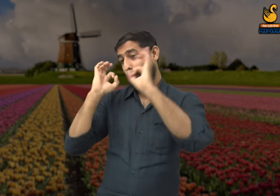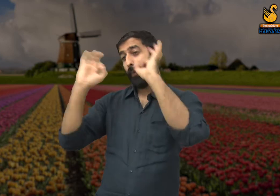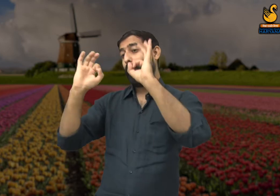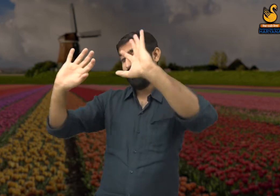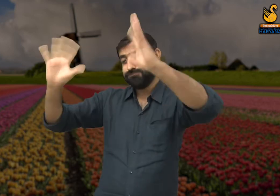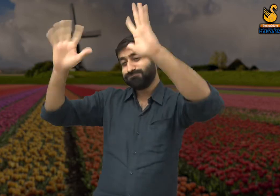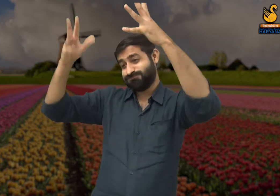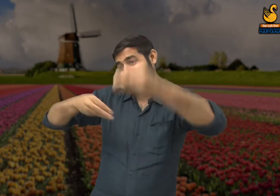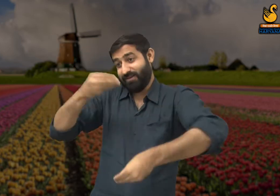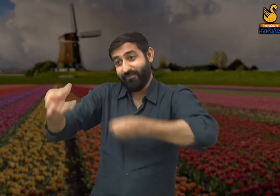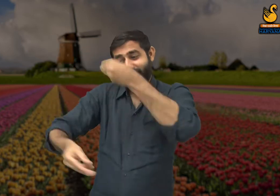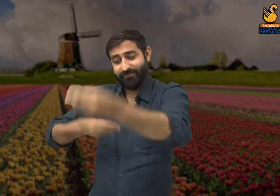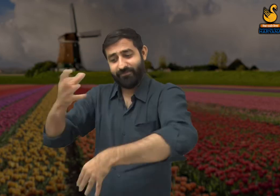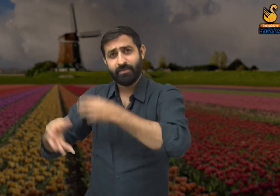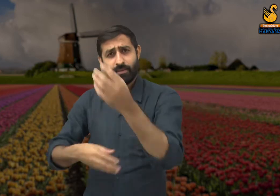पुरस्कार दिया जाता है, सम्मानित किया जाता है,